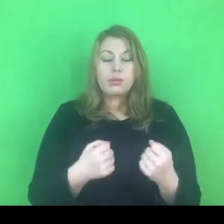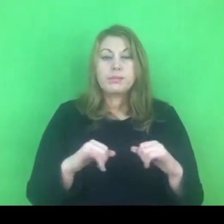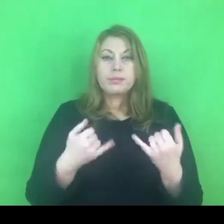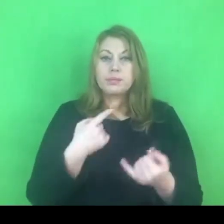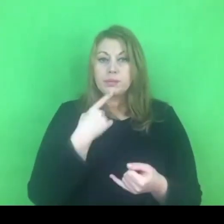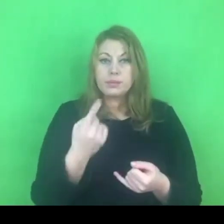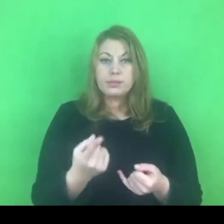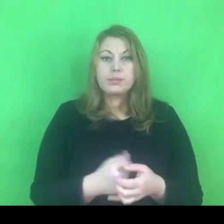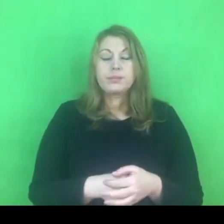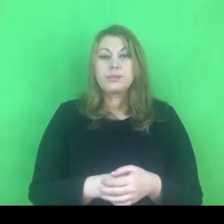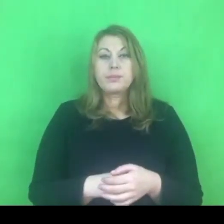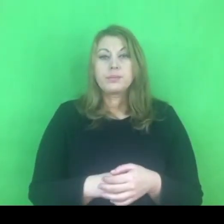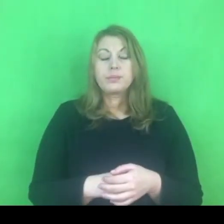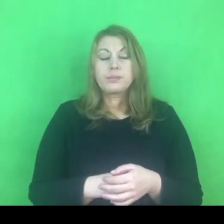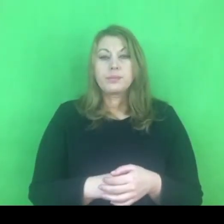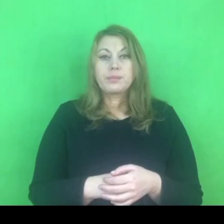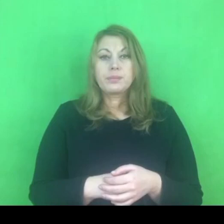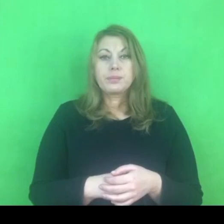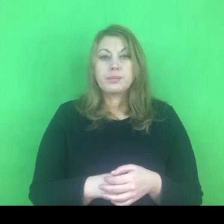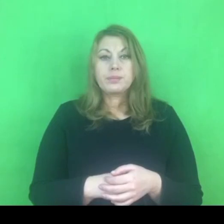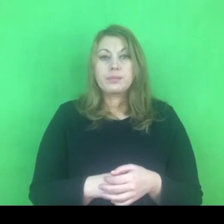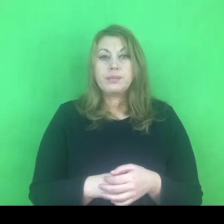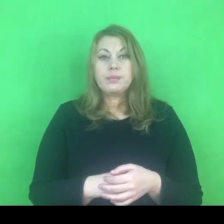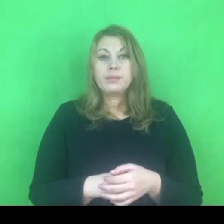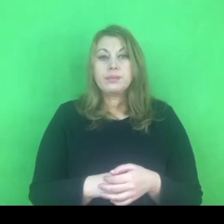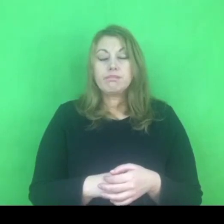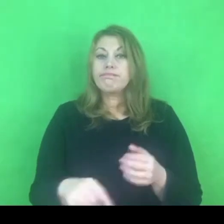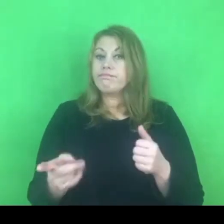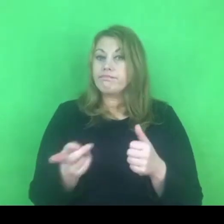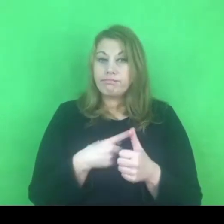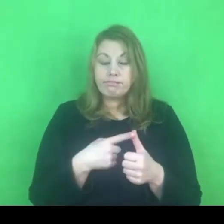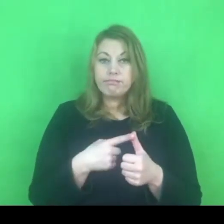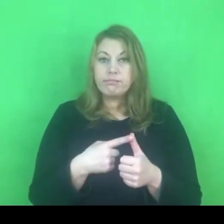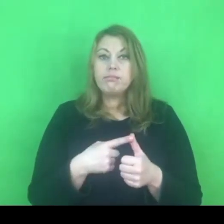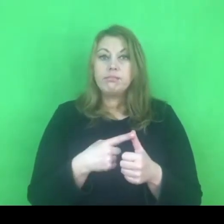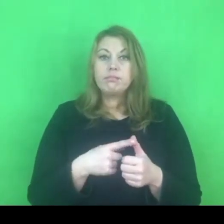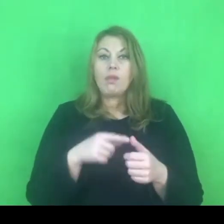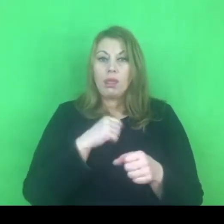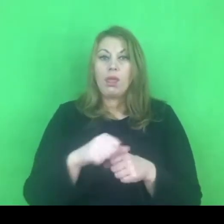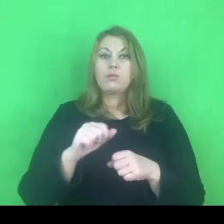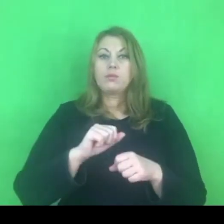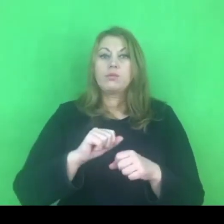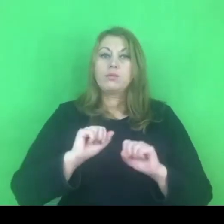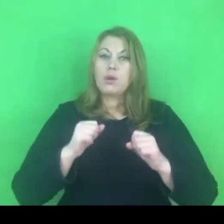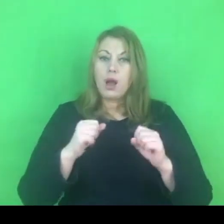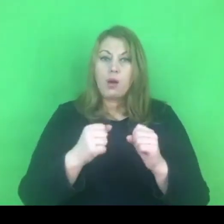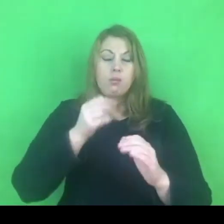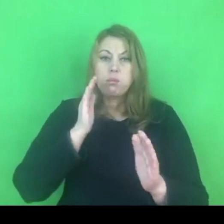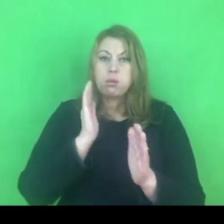Oprócz tego, że jest to rzeczywiście bezpośrednie działanie, które zabezpiecza osobę pokrzywdzoną,